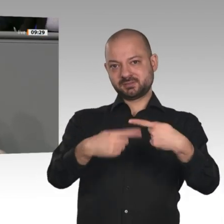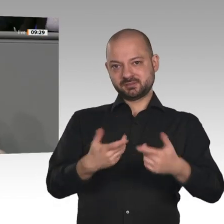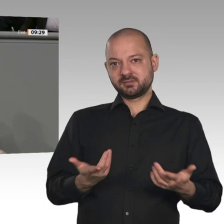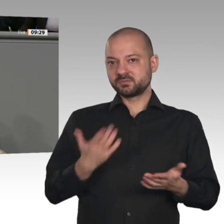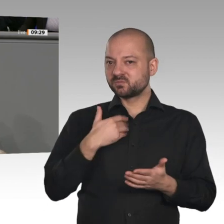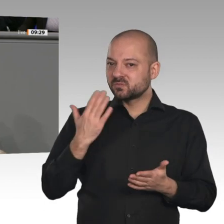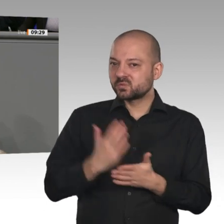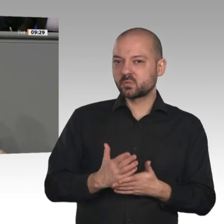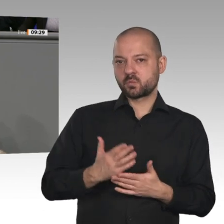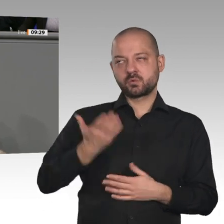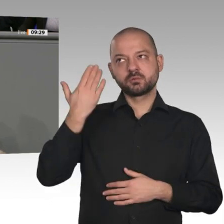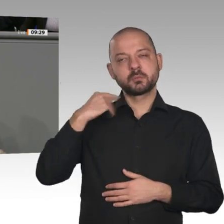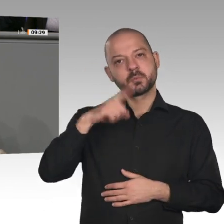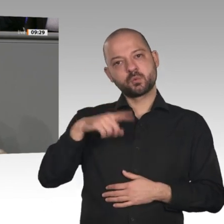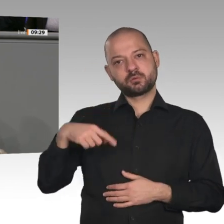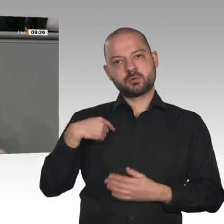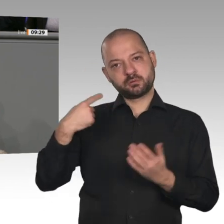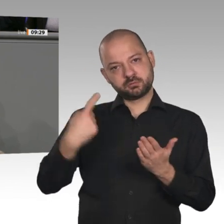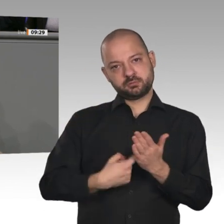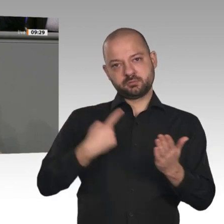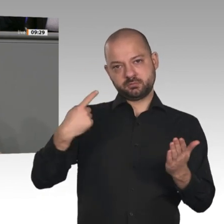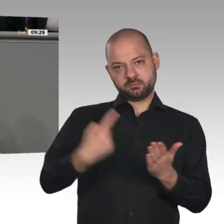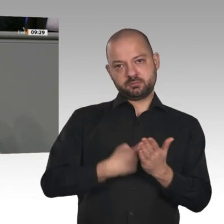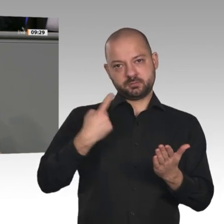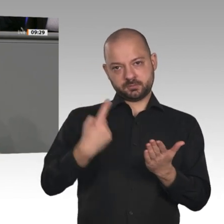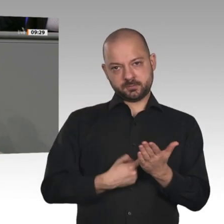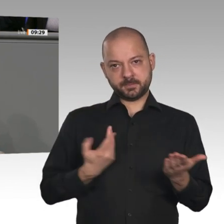Arbeitsplätze in Deutschland zu erhalten. Herr Altmaier, ich weiß nicht, ob Sie das